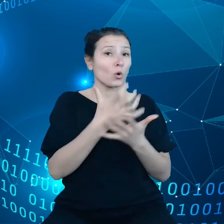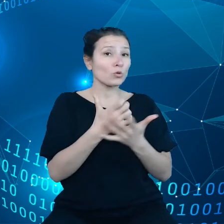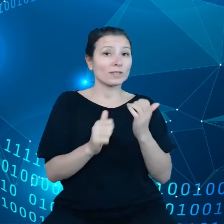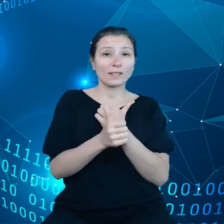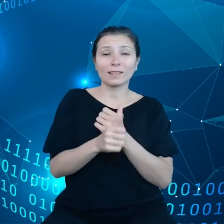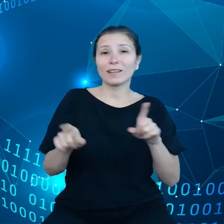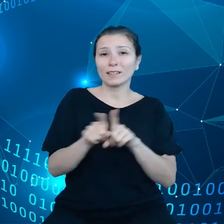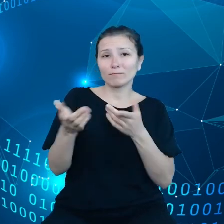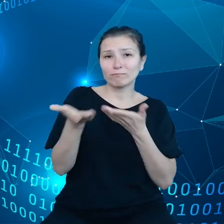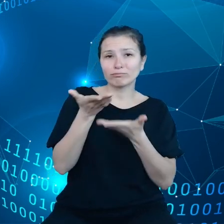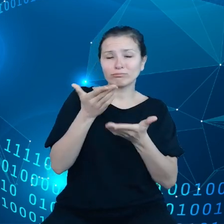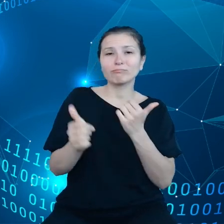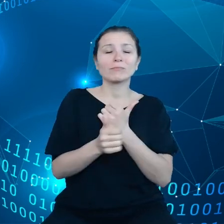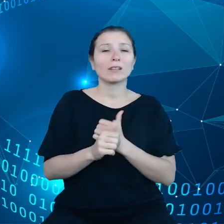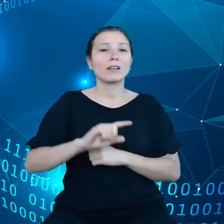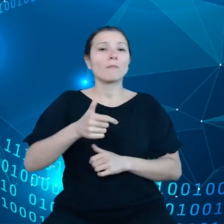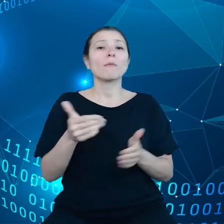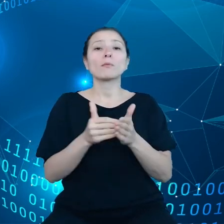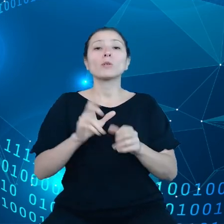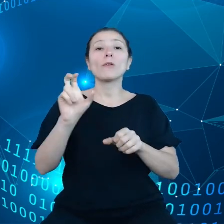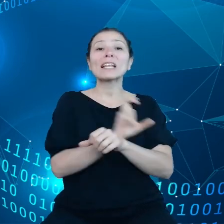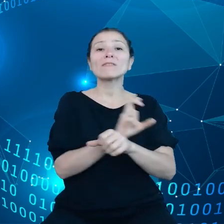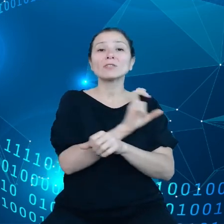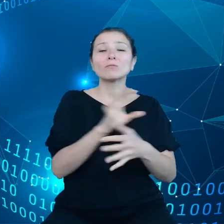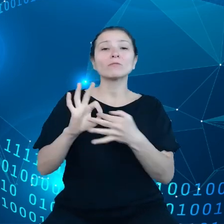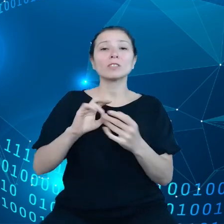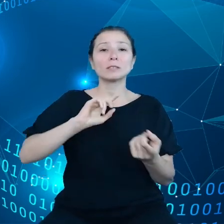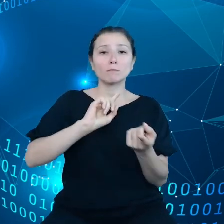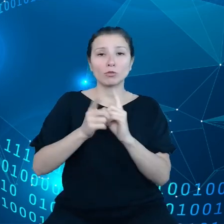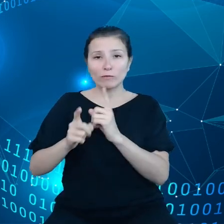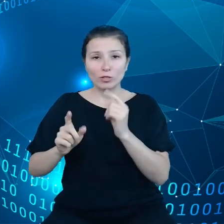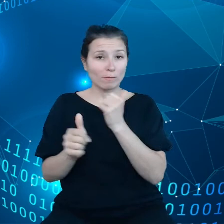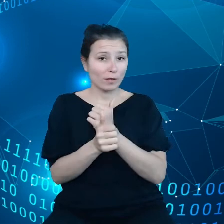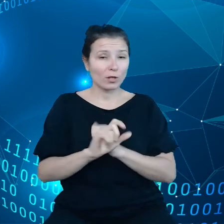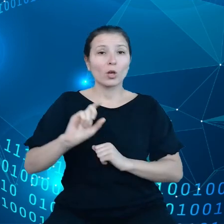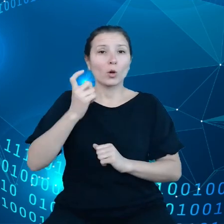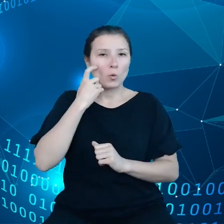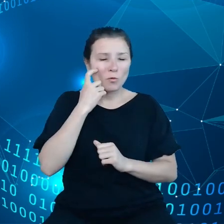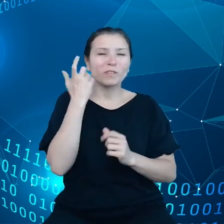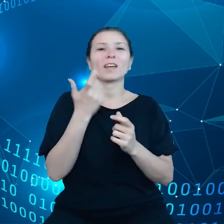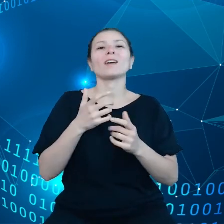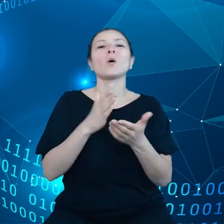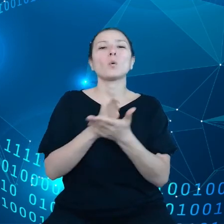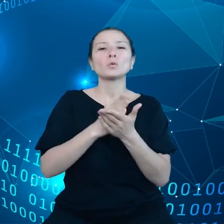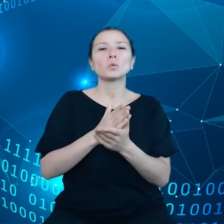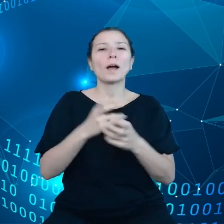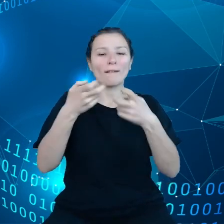nam infrastruktury przetwarzania danych, przede wszystkim usług chmurowych, no i właśnie usługi chmurowe